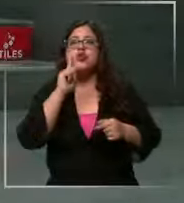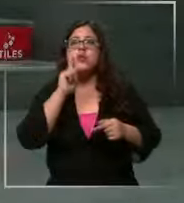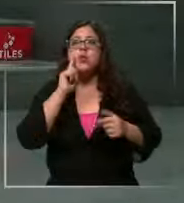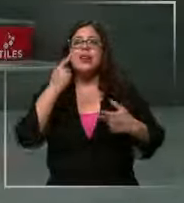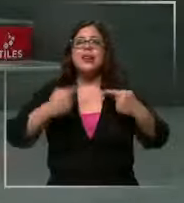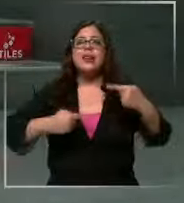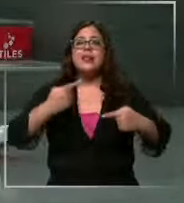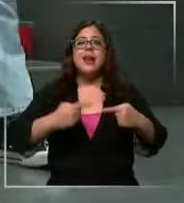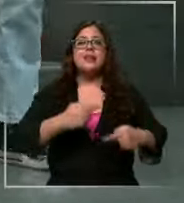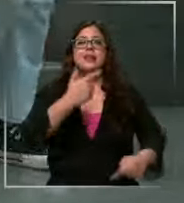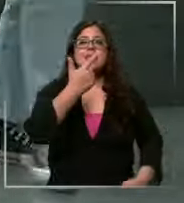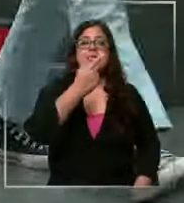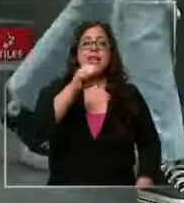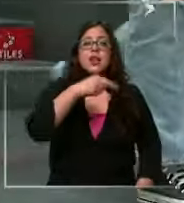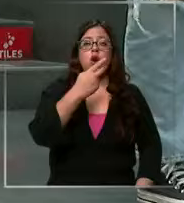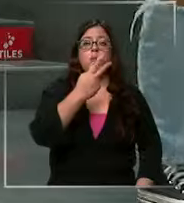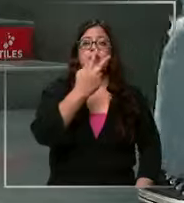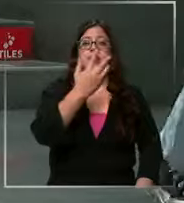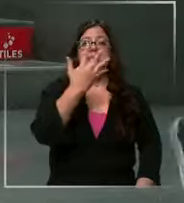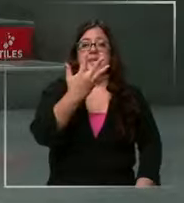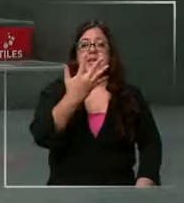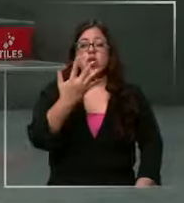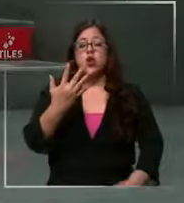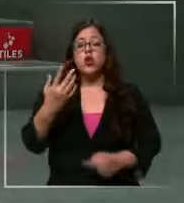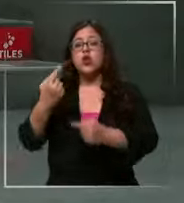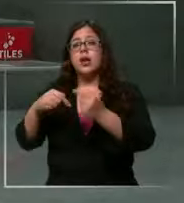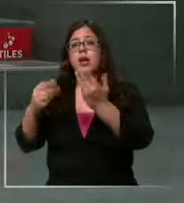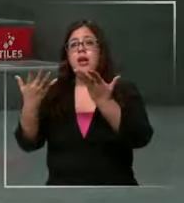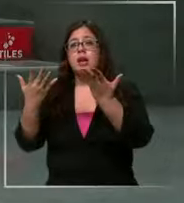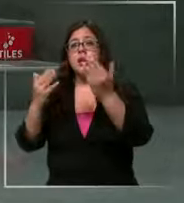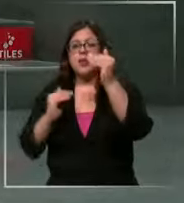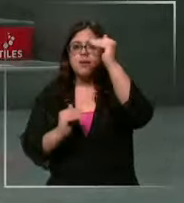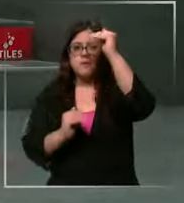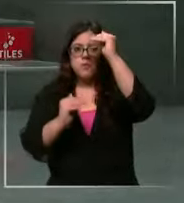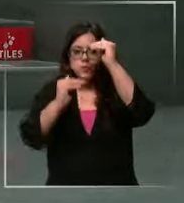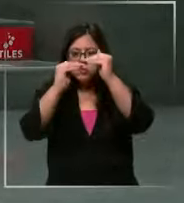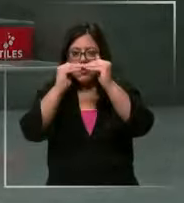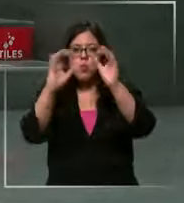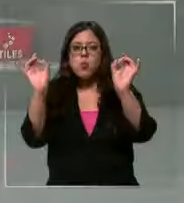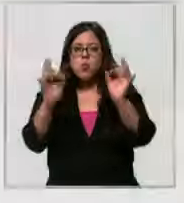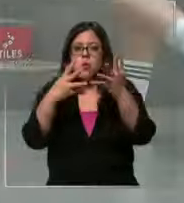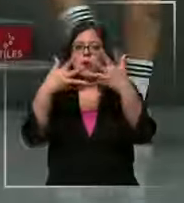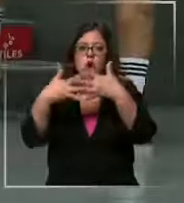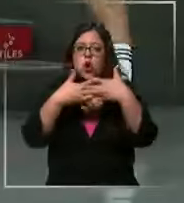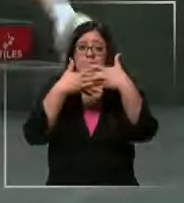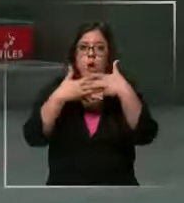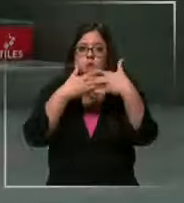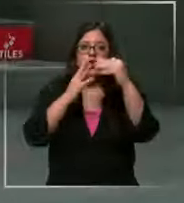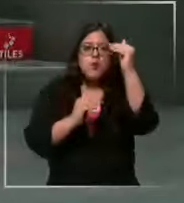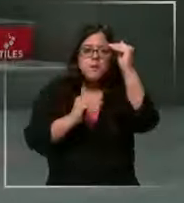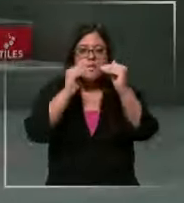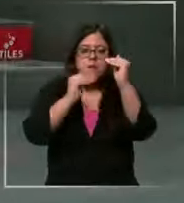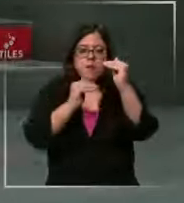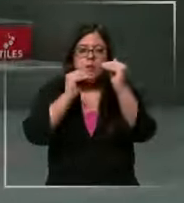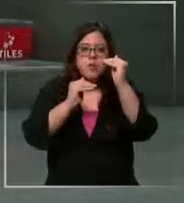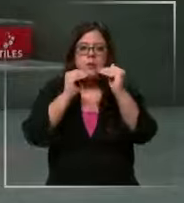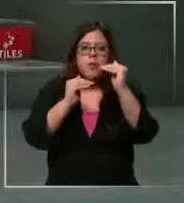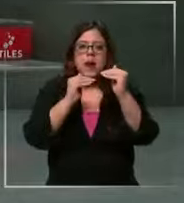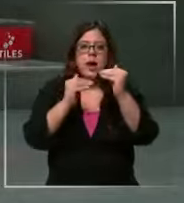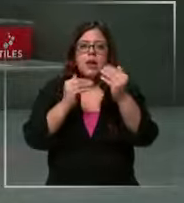Unidos cinco y tanto va a bajar la tasa y va a ganar muy juntas una con la otra eso va a presionar el tipo cambio Si chile baja que es lo más posible y Estados Unidos no baja Lo más